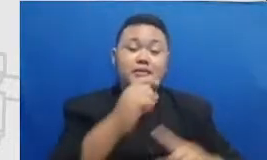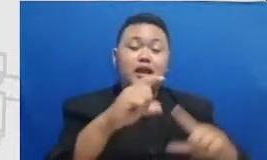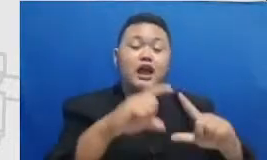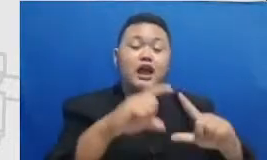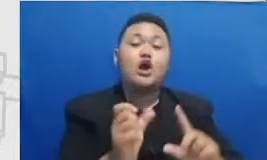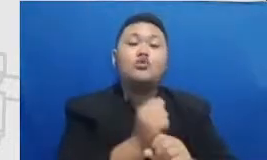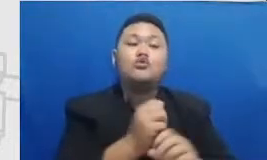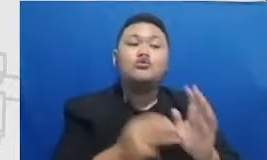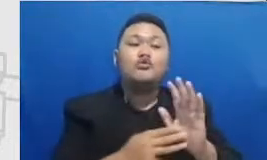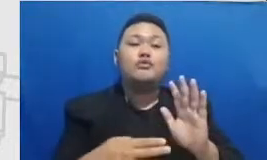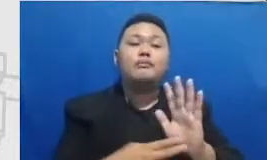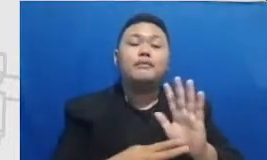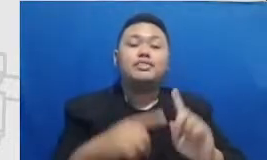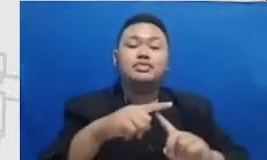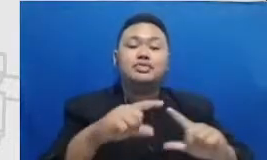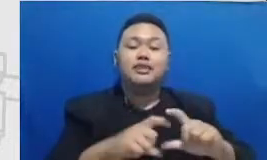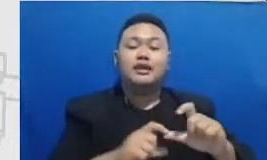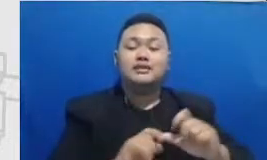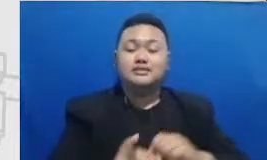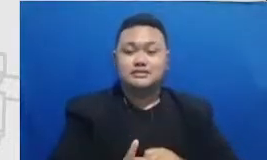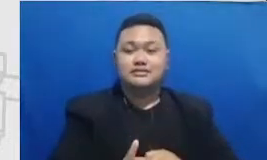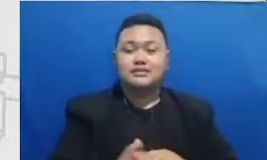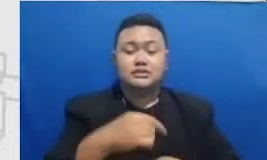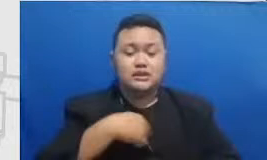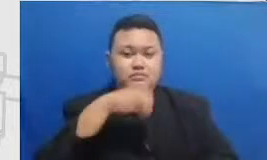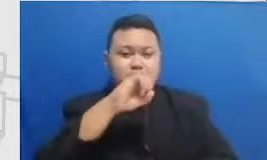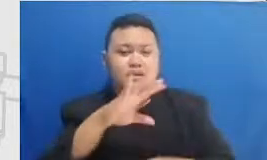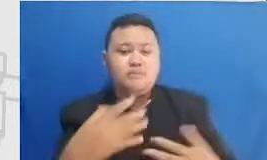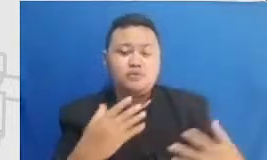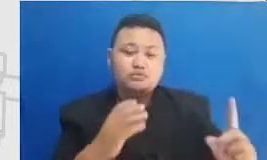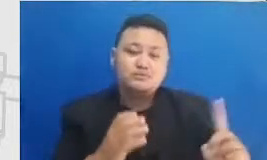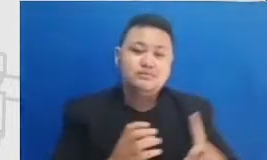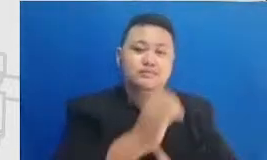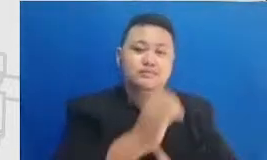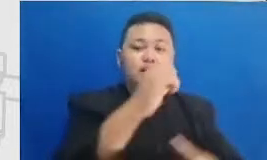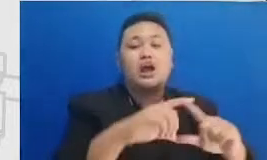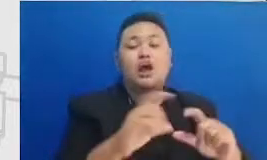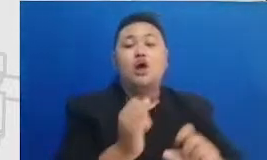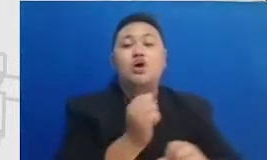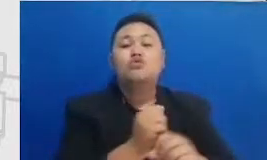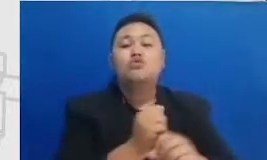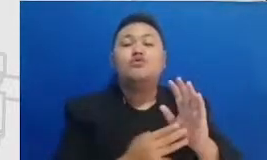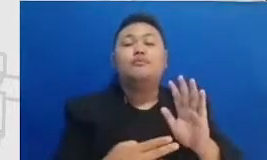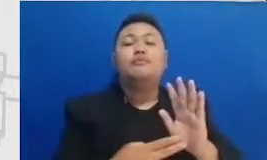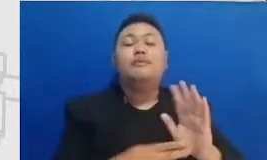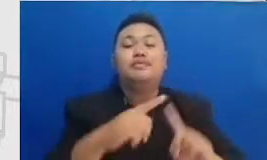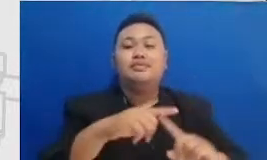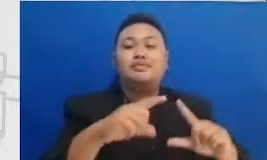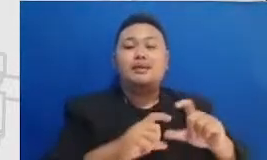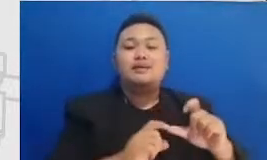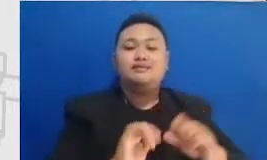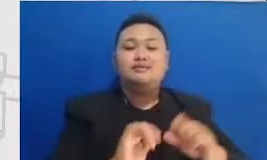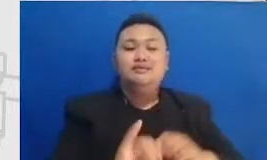tahap optimum katok mentasi dalam kurun waktu satu sampai tiga bulan kedepan ini berarti Bapak